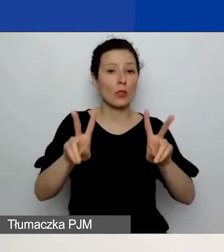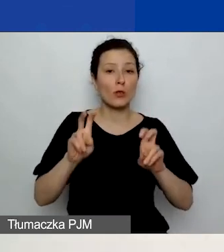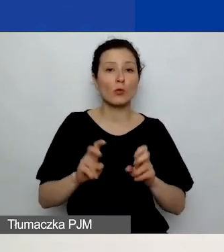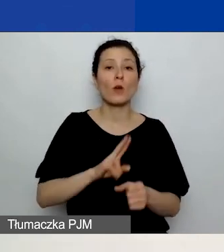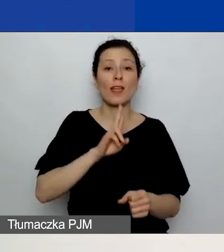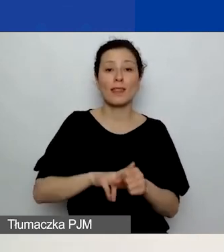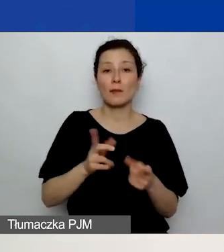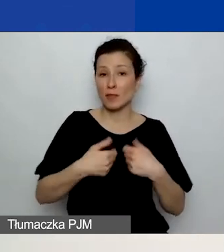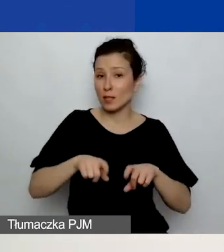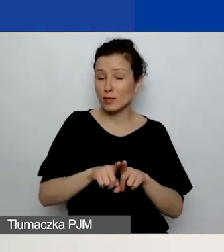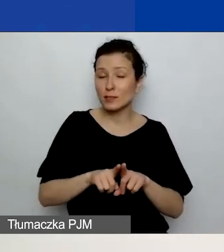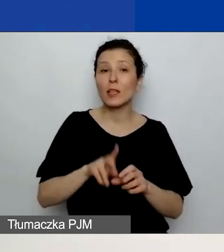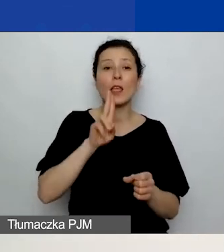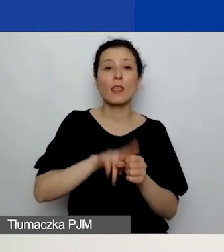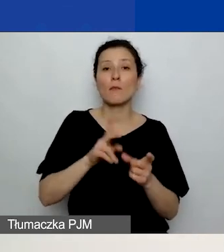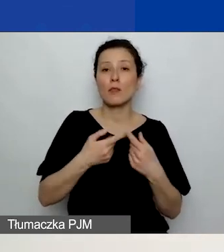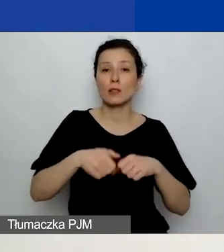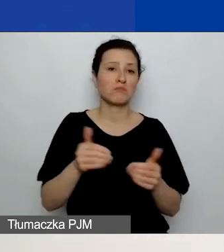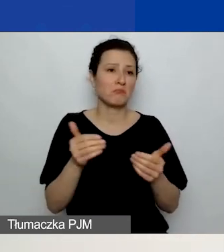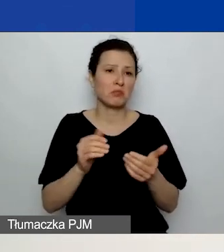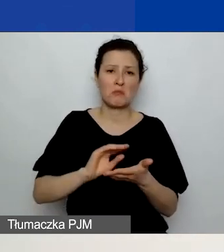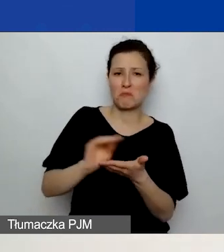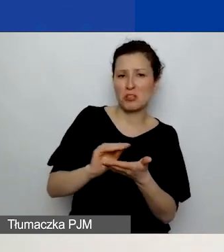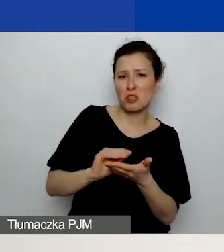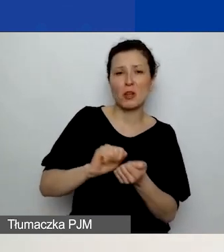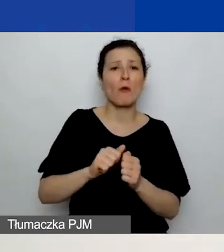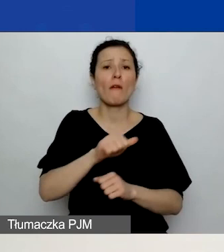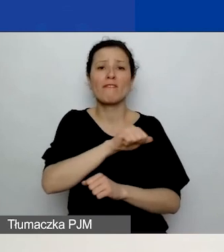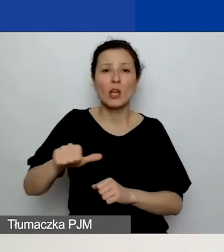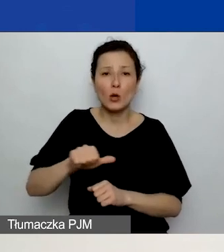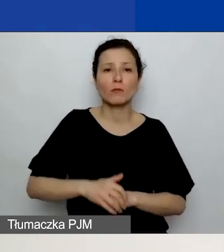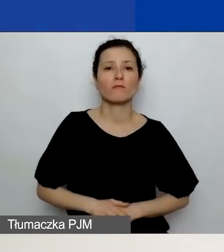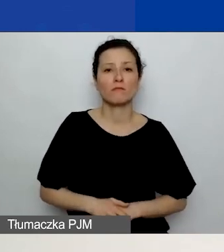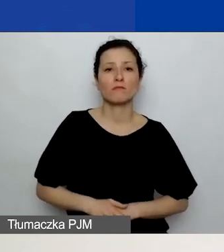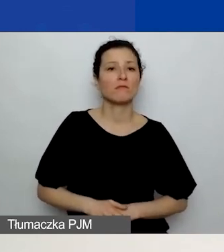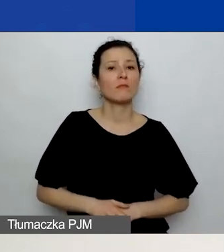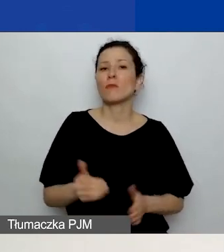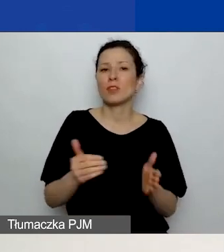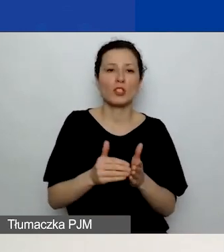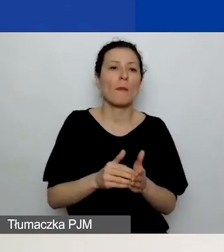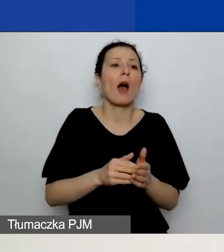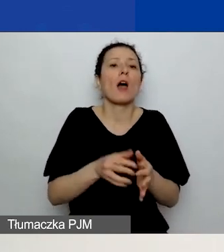Termin realizacji może być miesięczny bądź tygodniowy. Nie musi to być co do dnia wskazany termin realizacji.